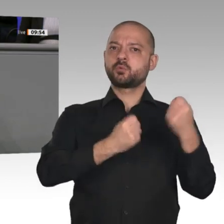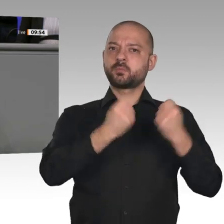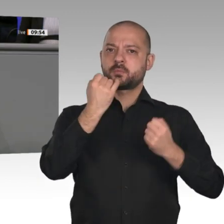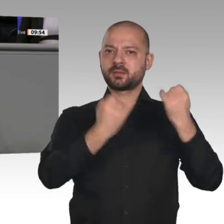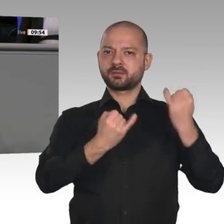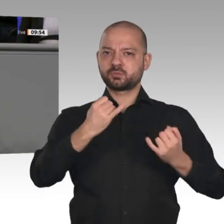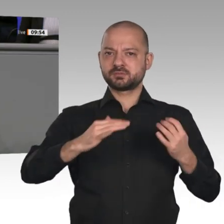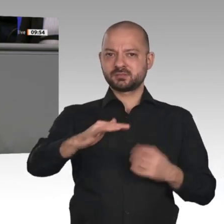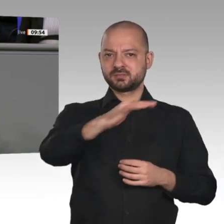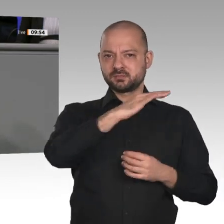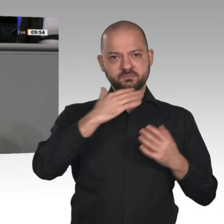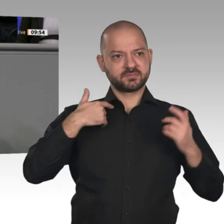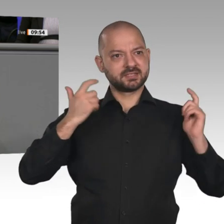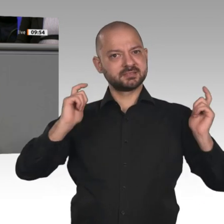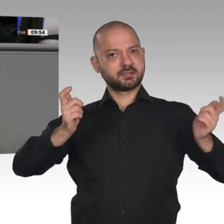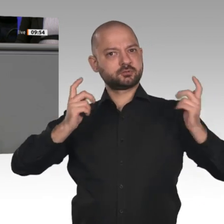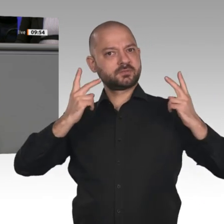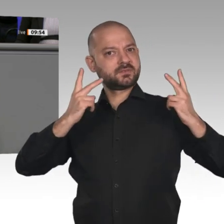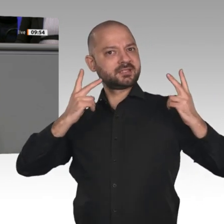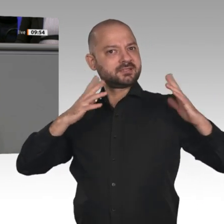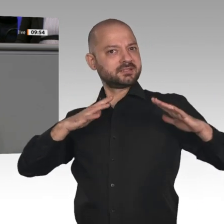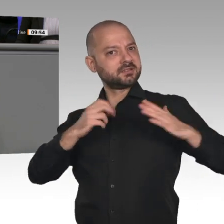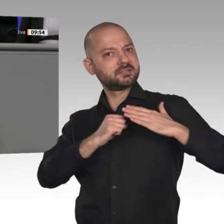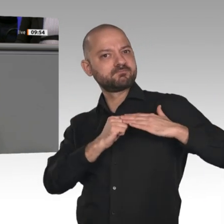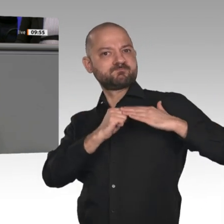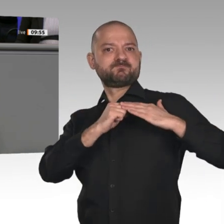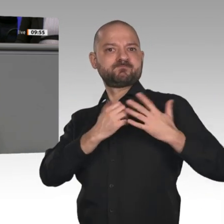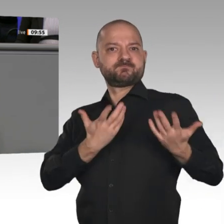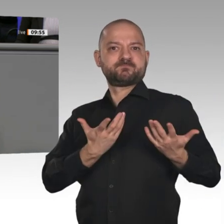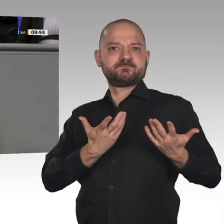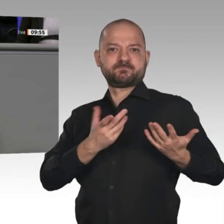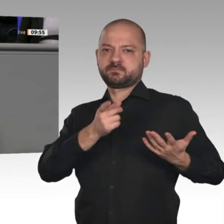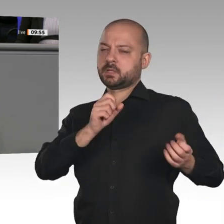gegangen. Kurzarbeit ist angesagt. Eine Studie der Bundesregierung sieht den Verlust